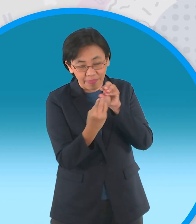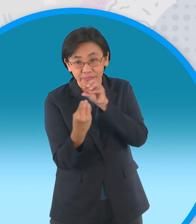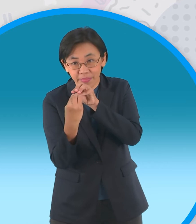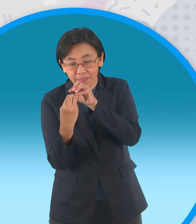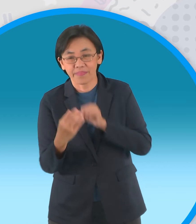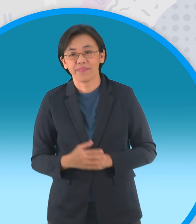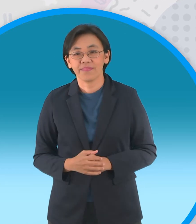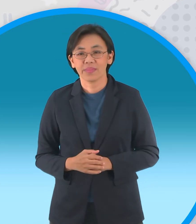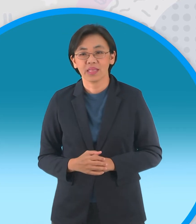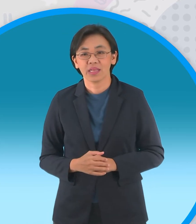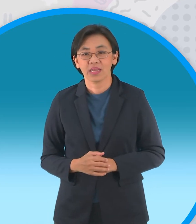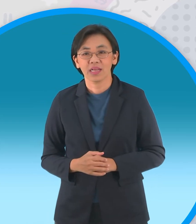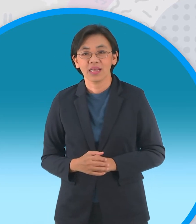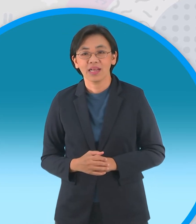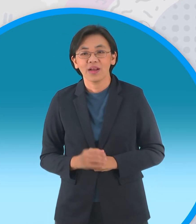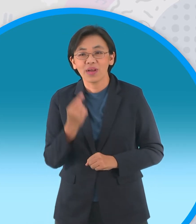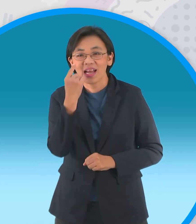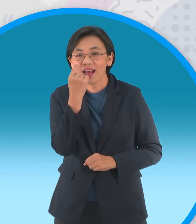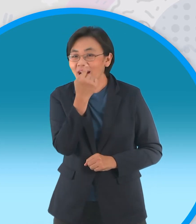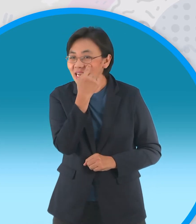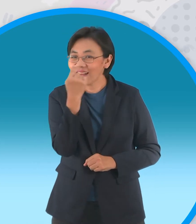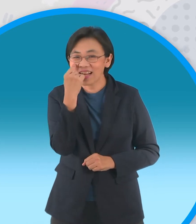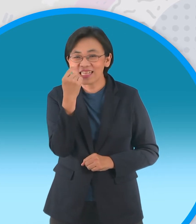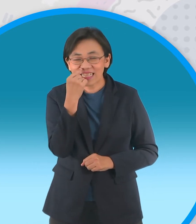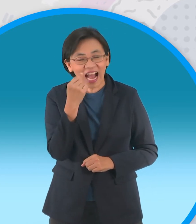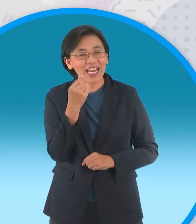กับอีกแบบนึงคือแบบตาหวาน